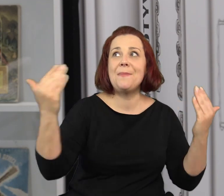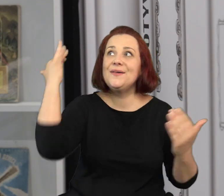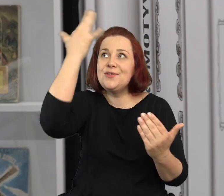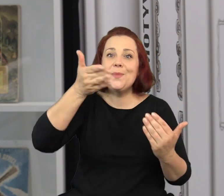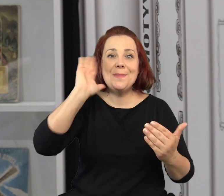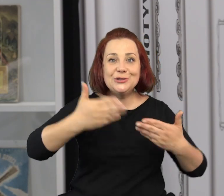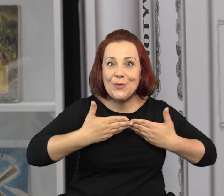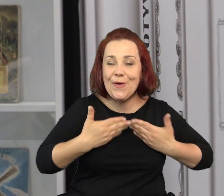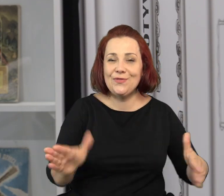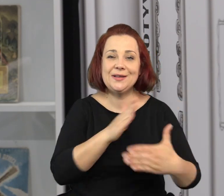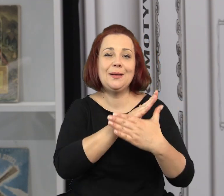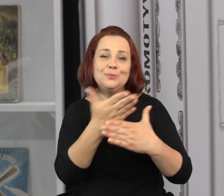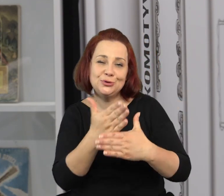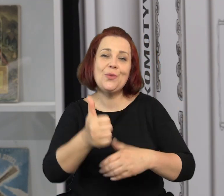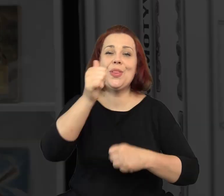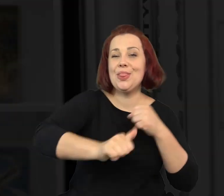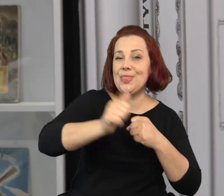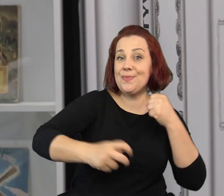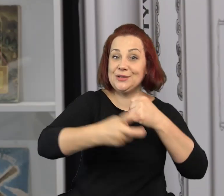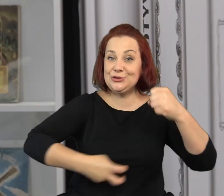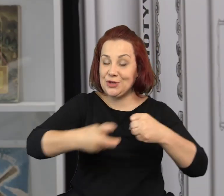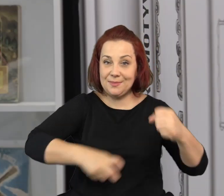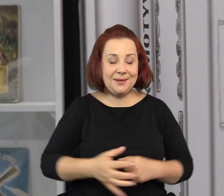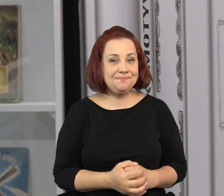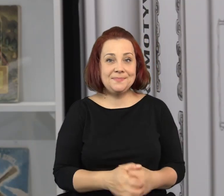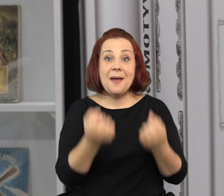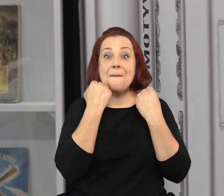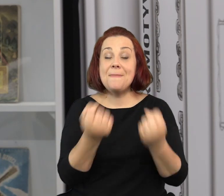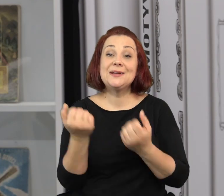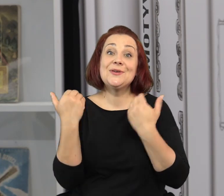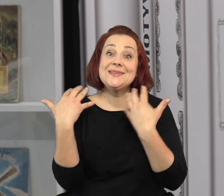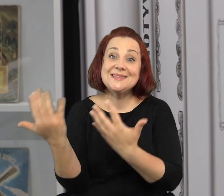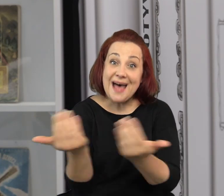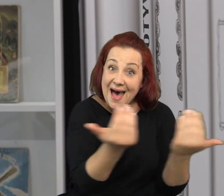to oficyna wyobraźni zostanie otwarta na przełomie lipca i sierpnia.